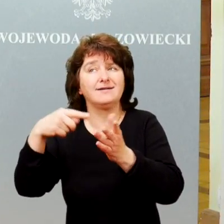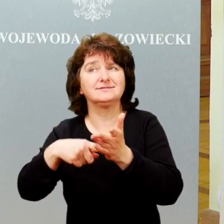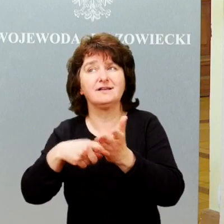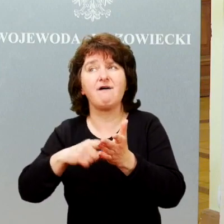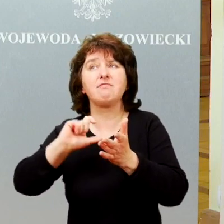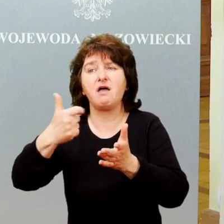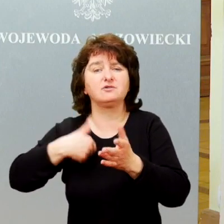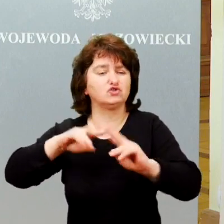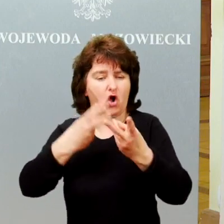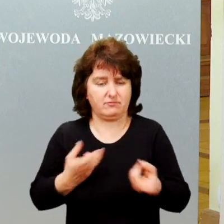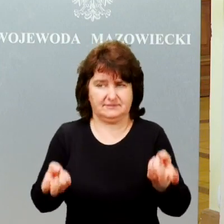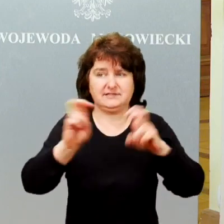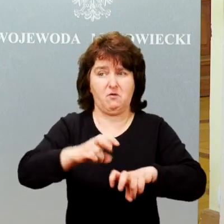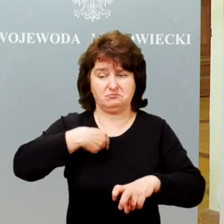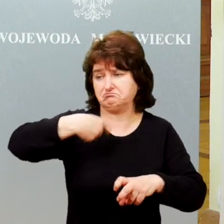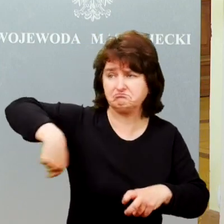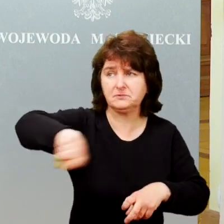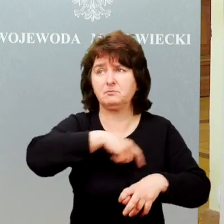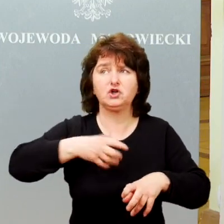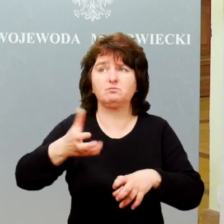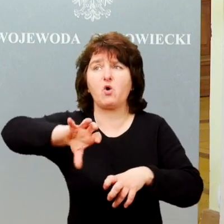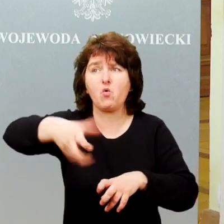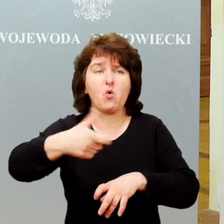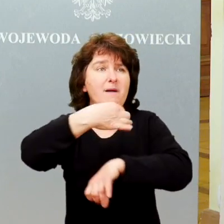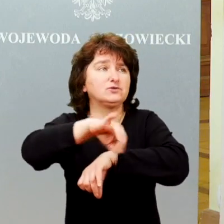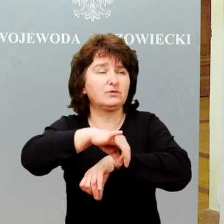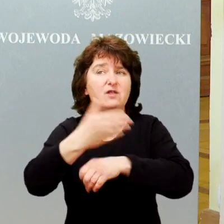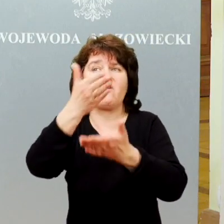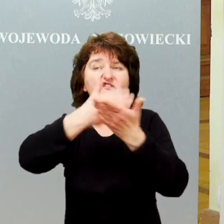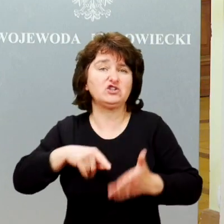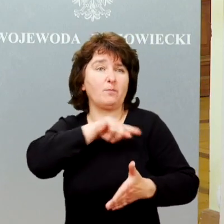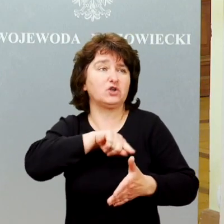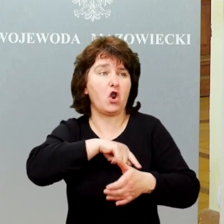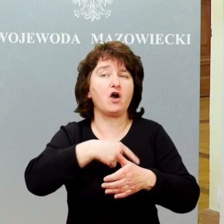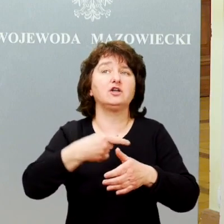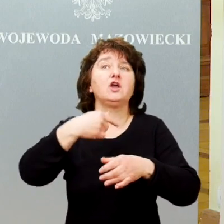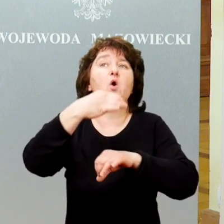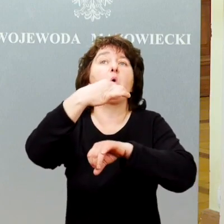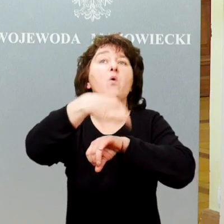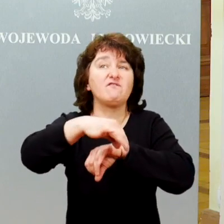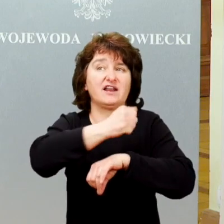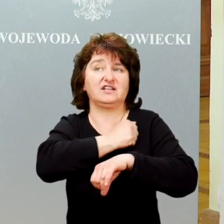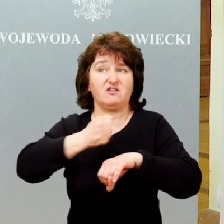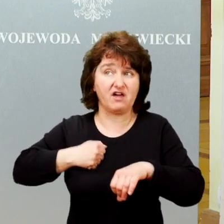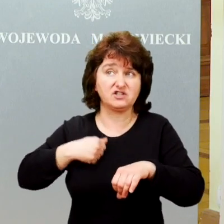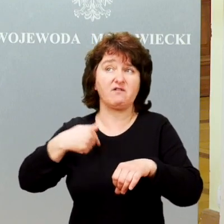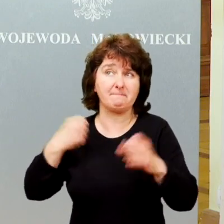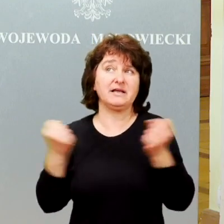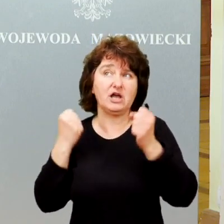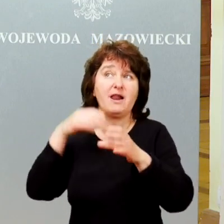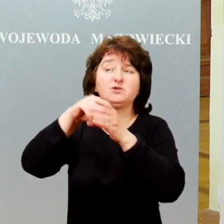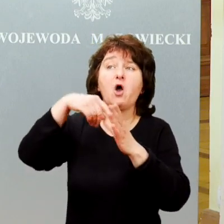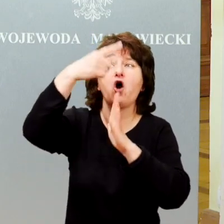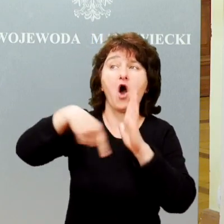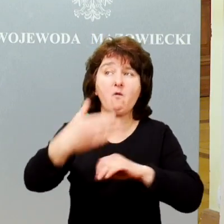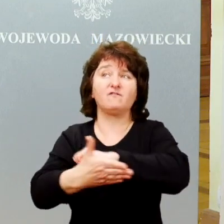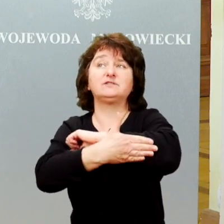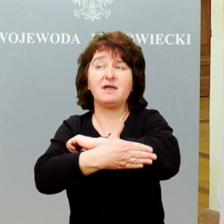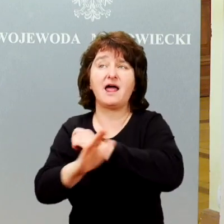Byliśmy grupą studentów na wydziale psychologii Uniwersytetu Warszawskiego, którzy działali w Kole Wspieranie Osób z Autyzmem „Adiutare” .